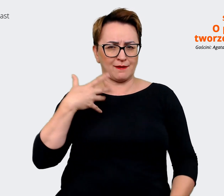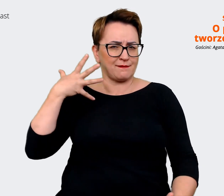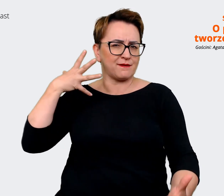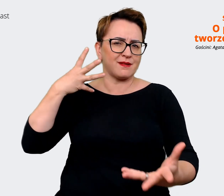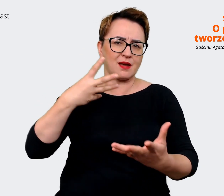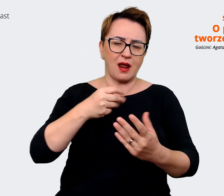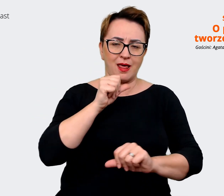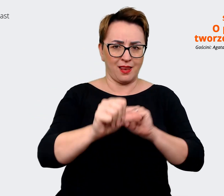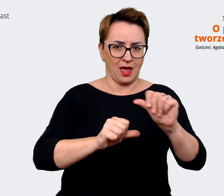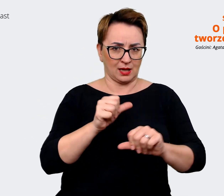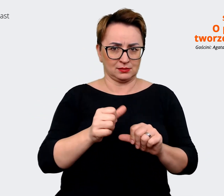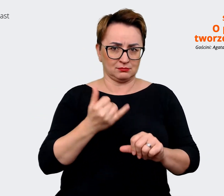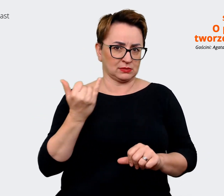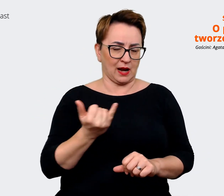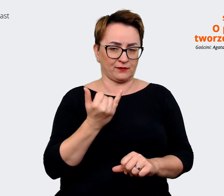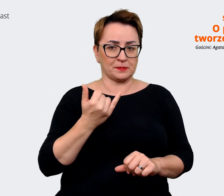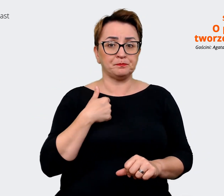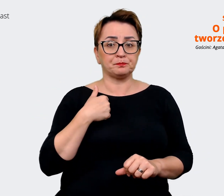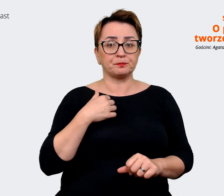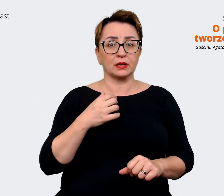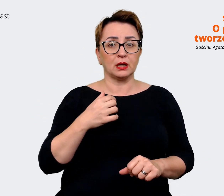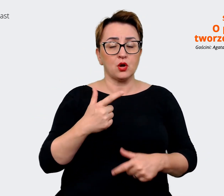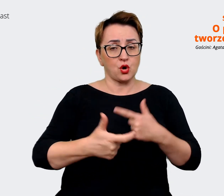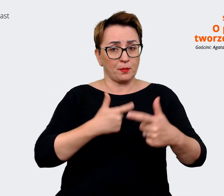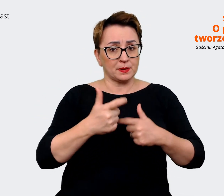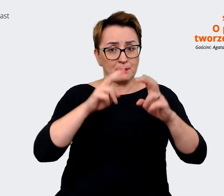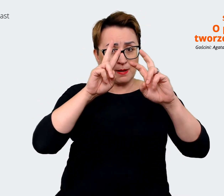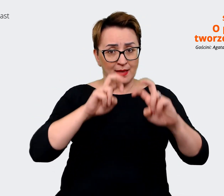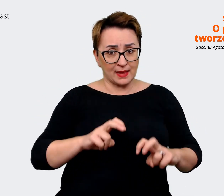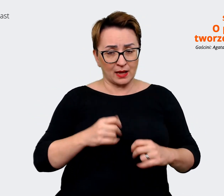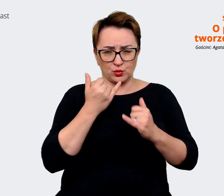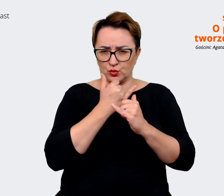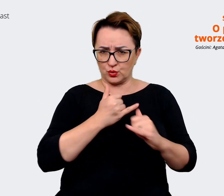kiedy robiliśmy nasze analizy i nasze badania doszliśmy do wniosku, że on jest